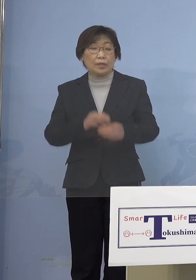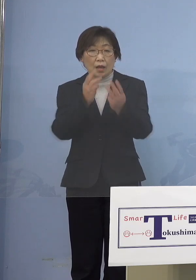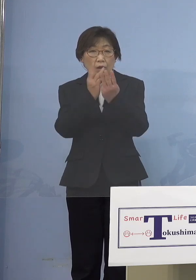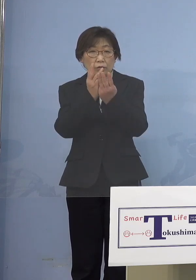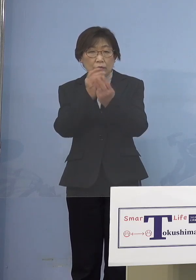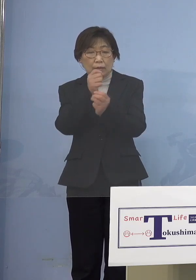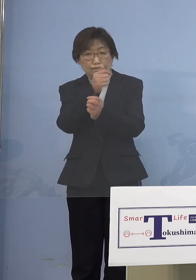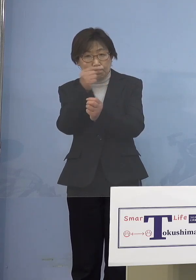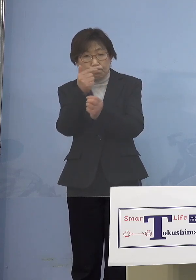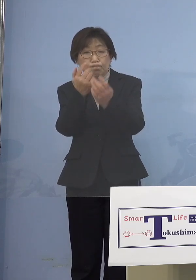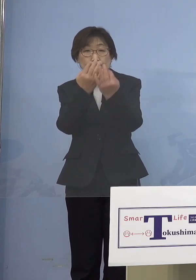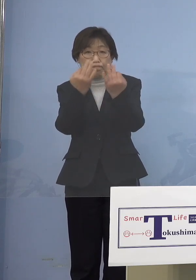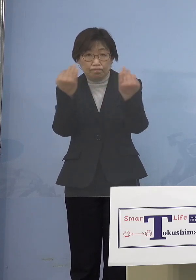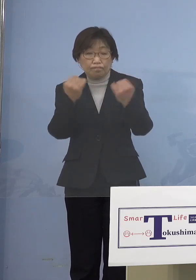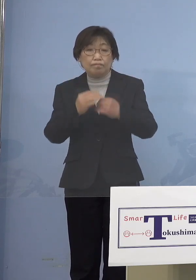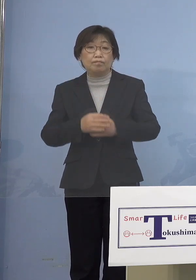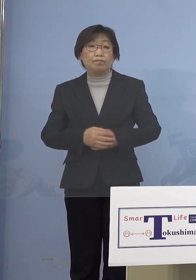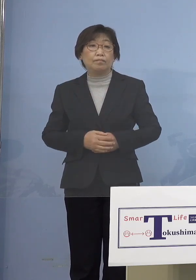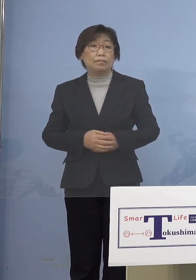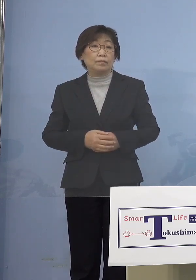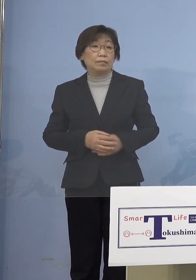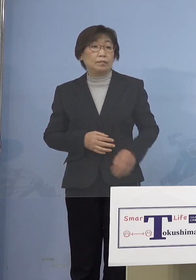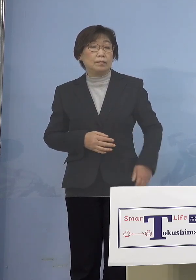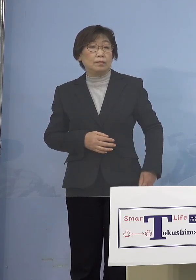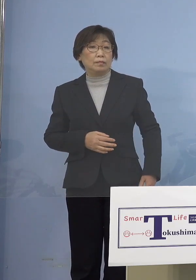やはり何とかこれを 抑え込んでいかないと